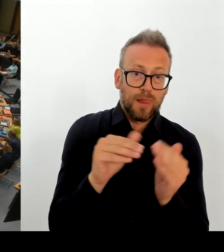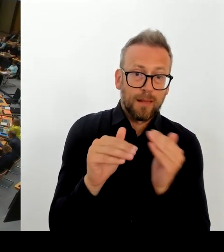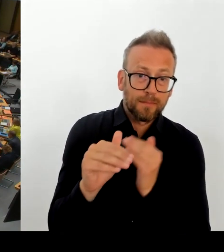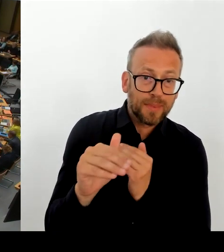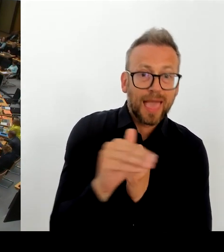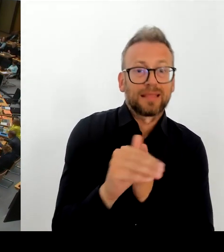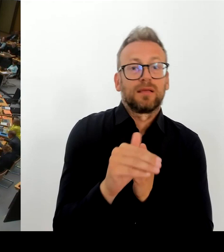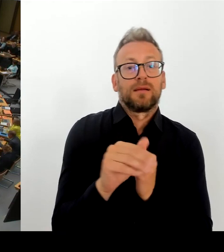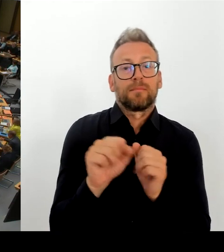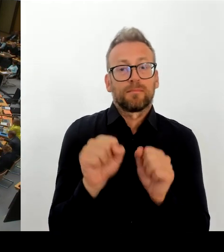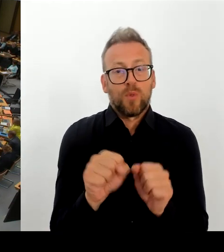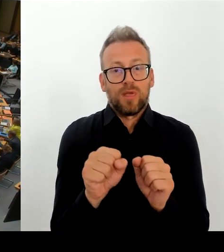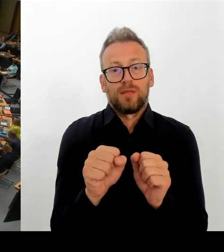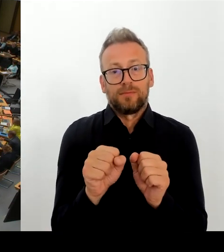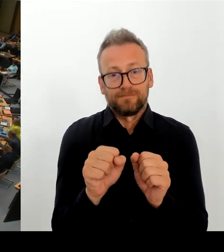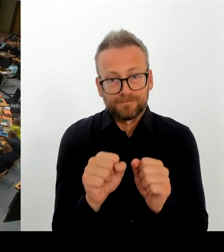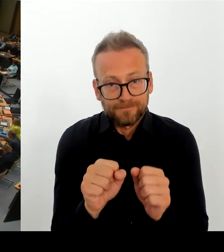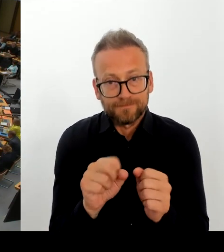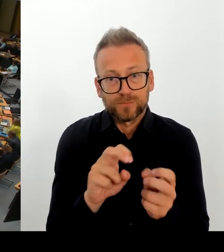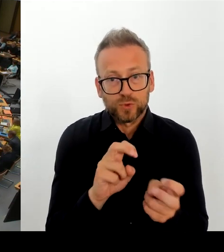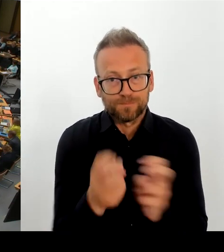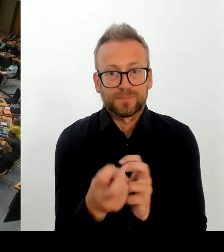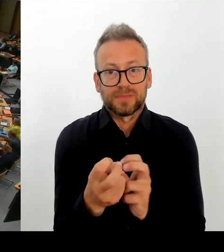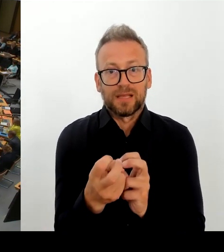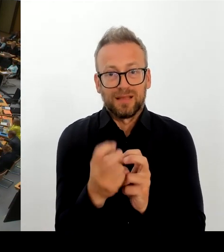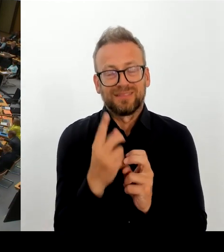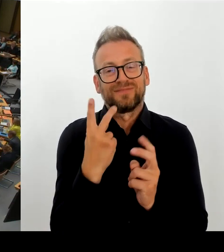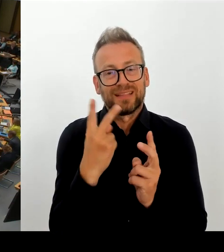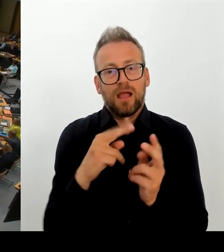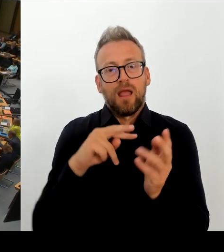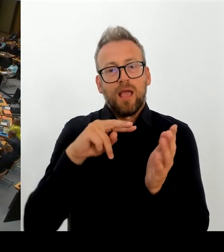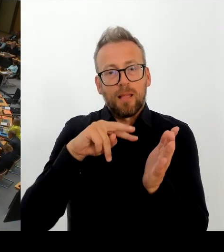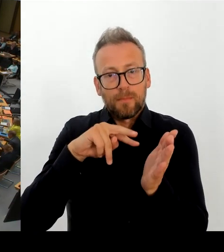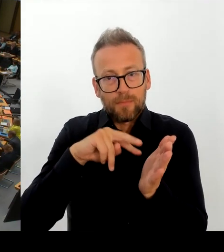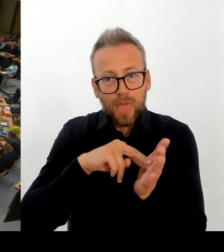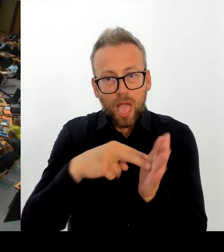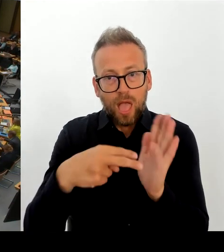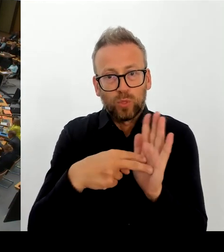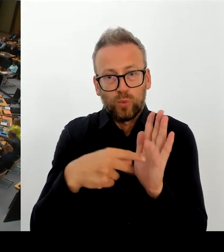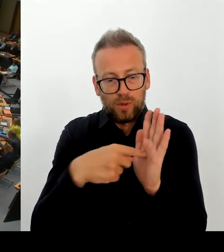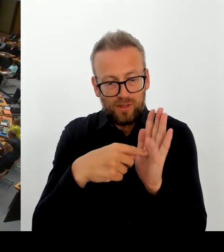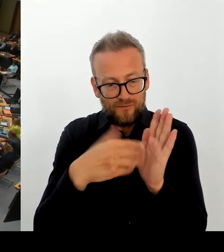schließlich um senatsfinanzierte Baumaßnahmen. Können Sie das vielleicht noch mal ein bisschen genauer darstellen?